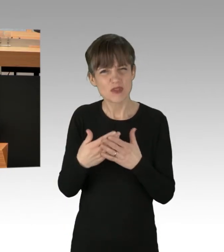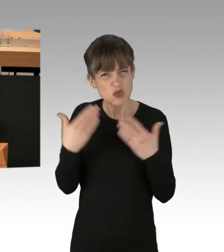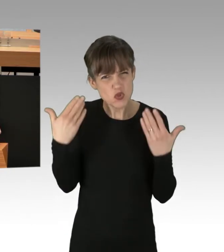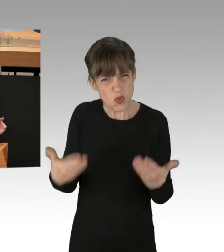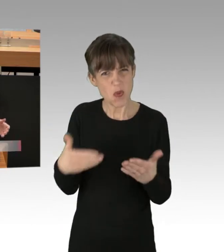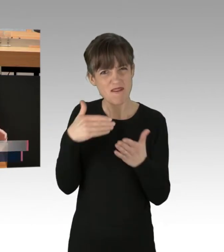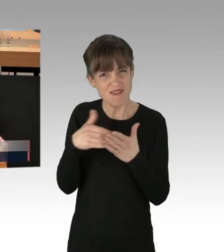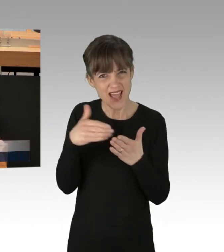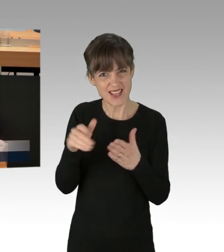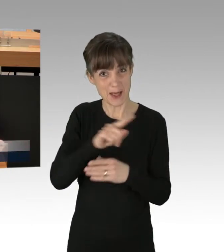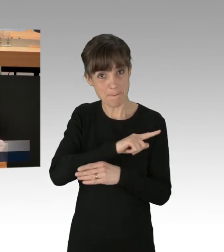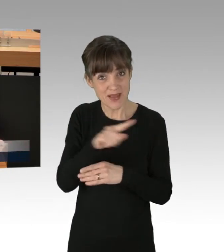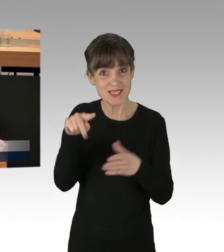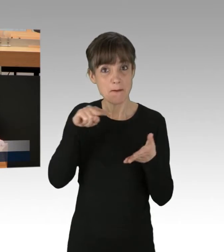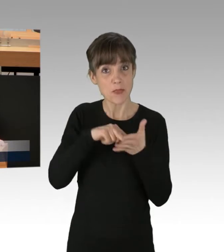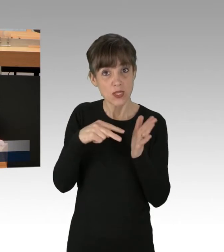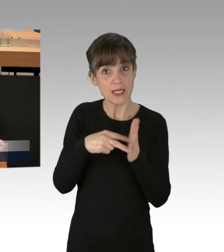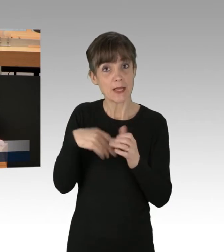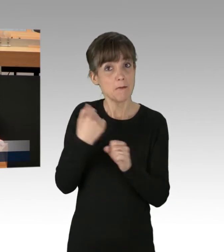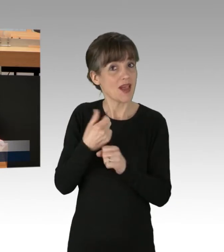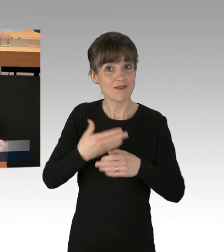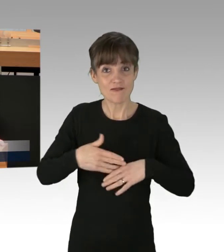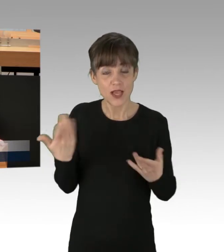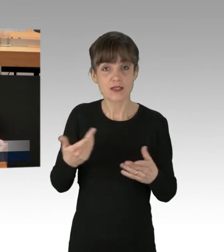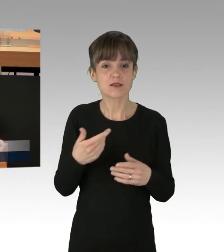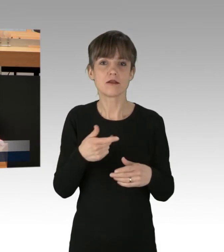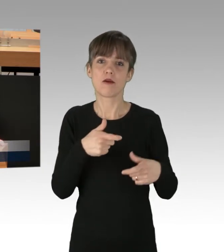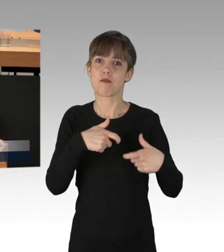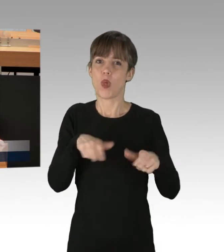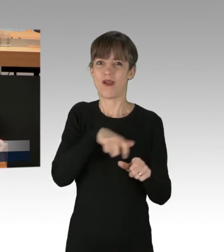bis die Politik sich den ultimativen Forderungen der Blockierer beugt.